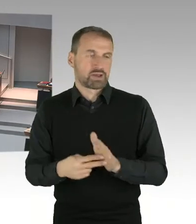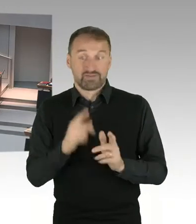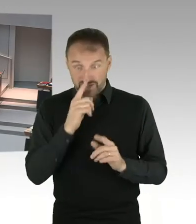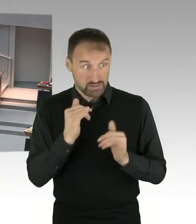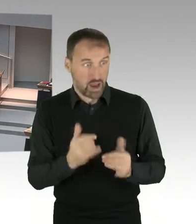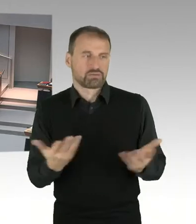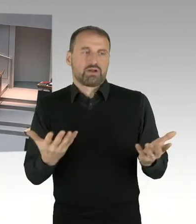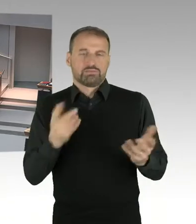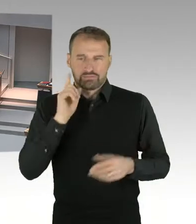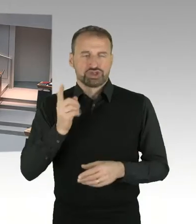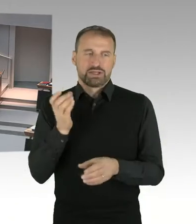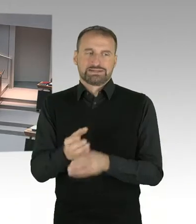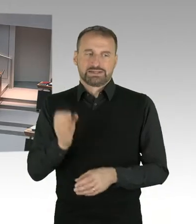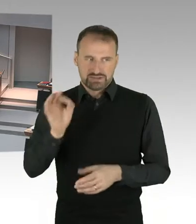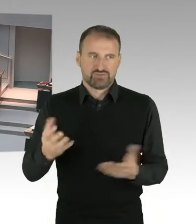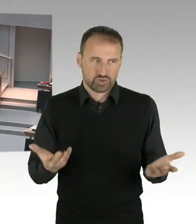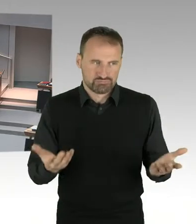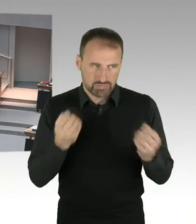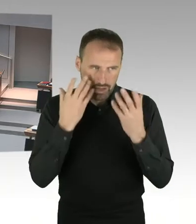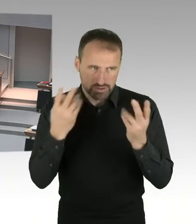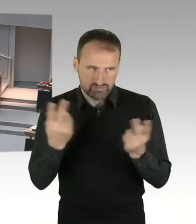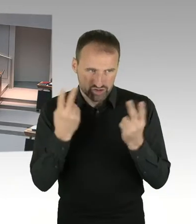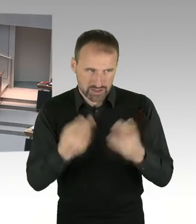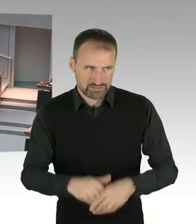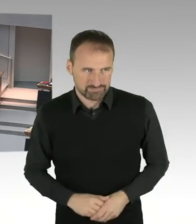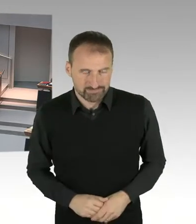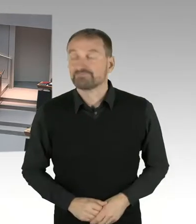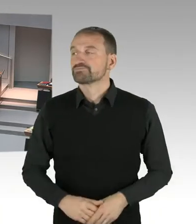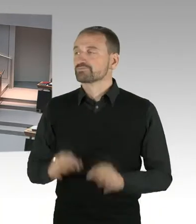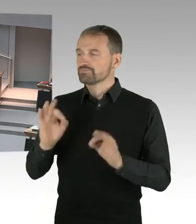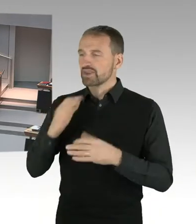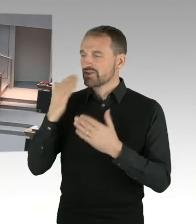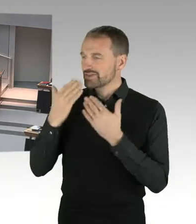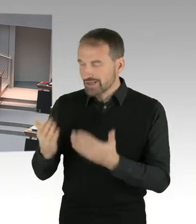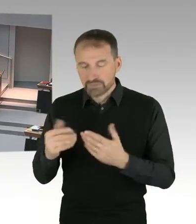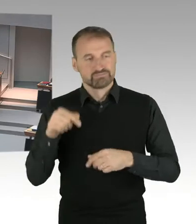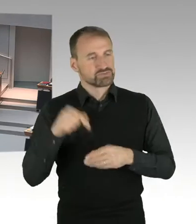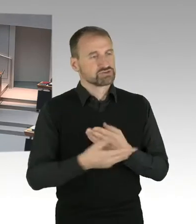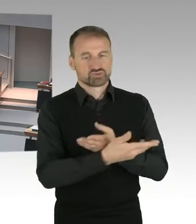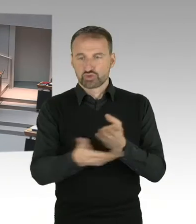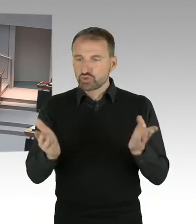in freiem Zugriff berücksichtigen. Sie kennen das Procedere, ich werde diese Runde